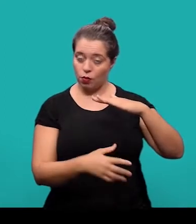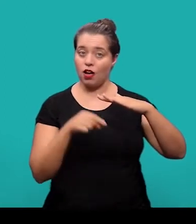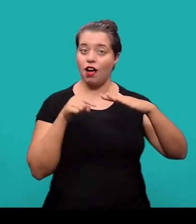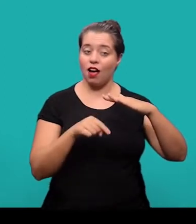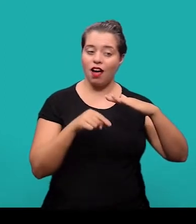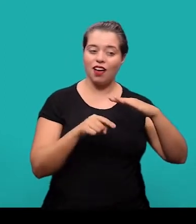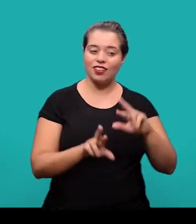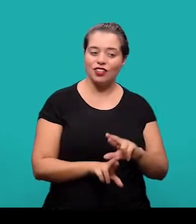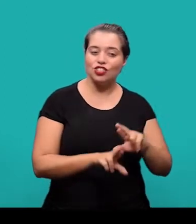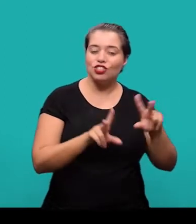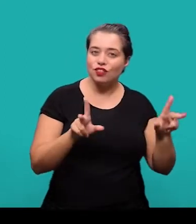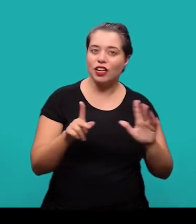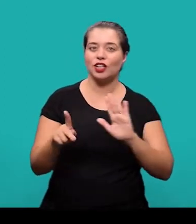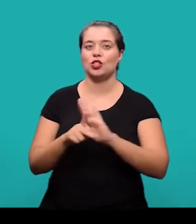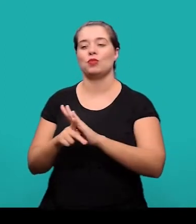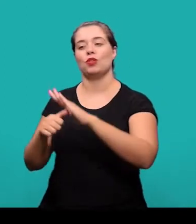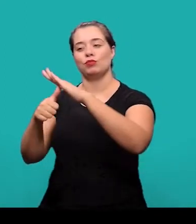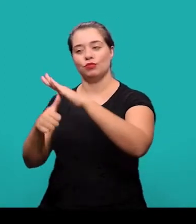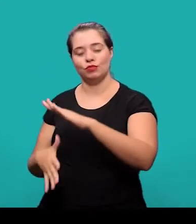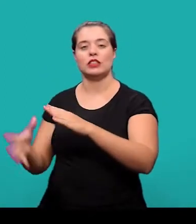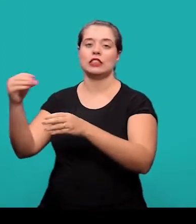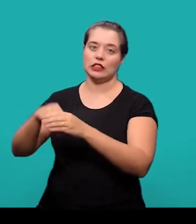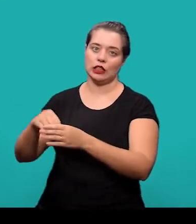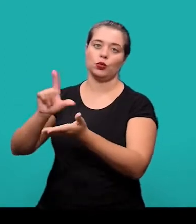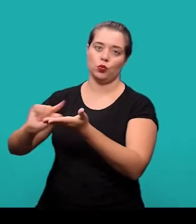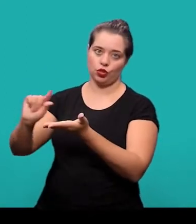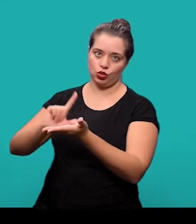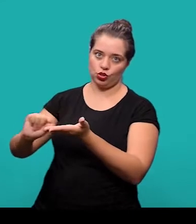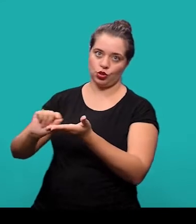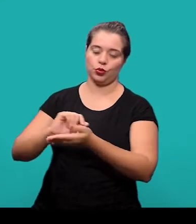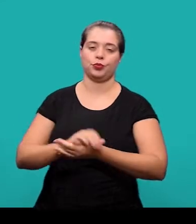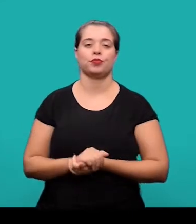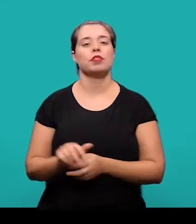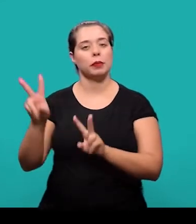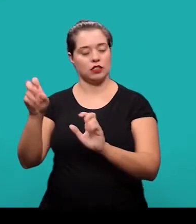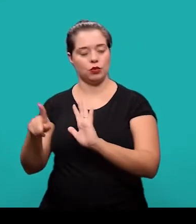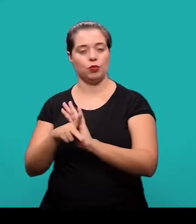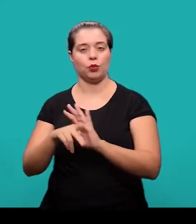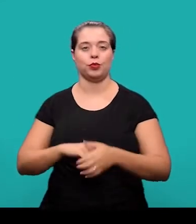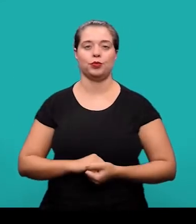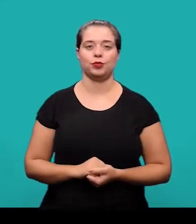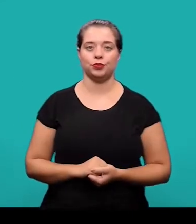com sistema de chamada próprio, diferente do sistema que se é adotado no desenvolvimento do artigo para citações do texto.